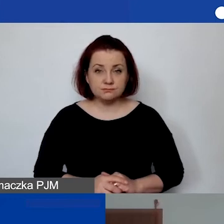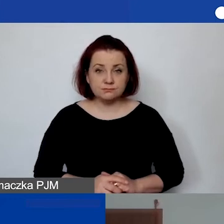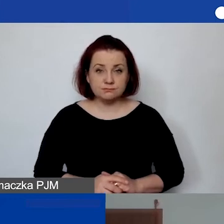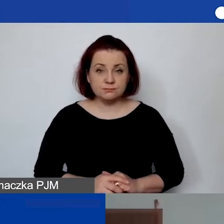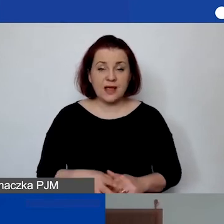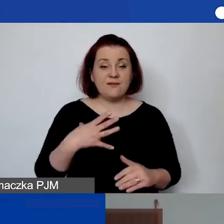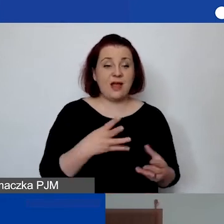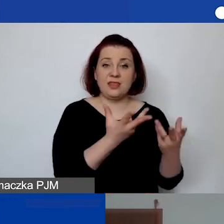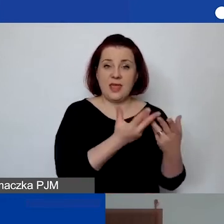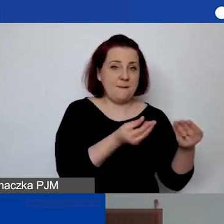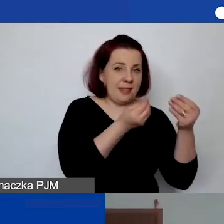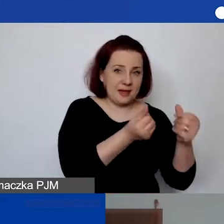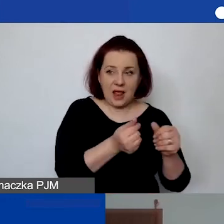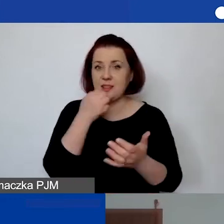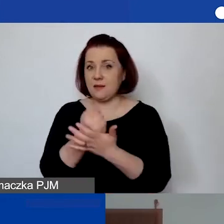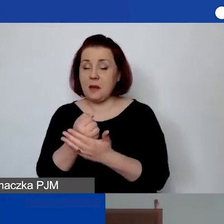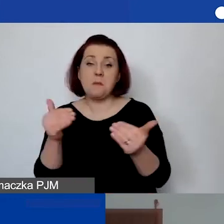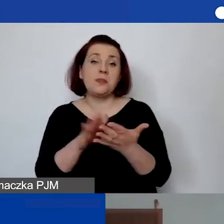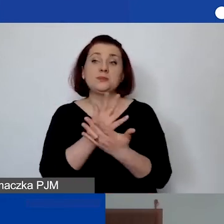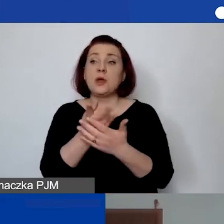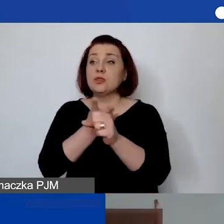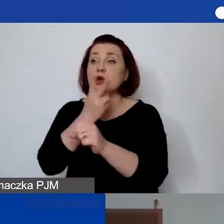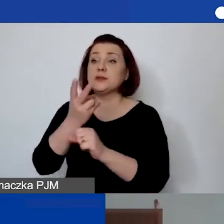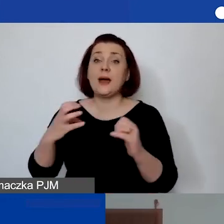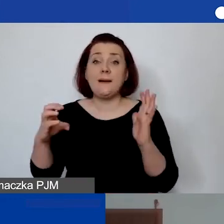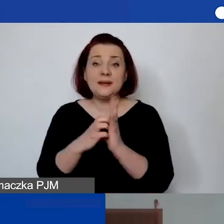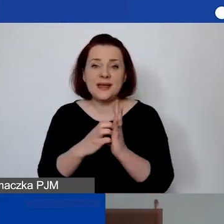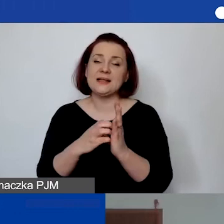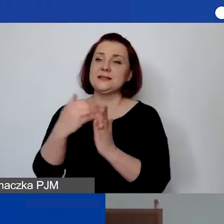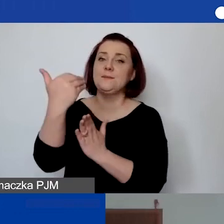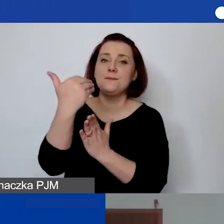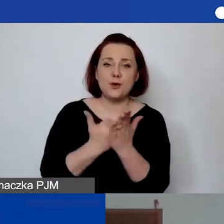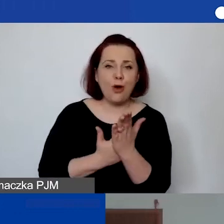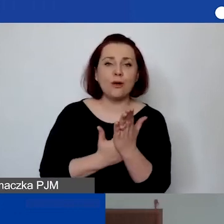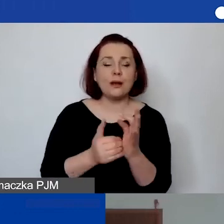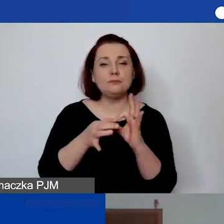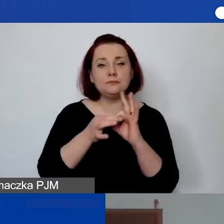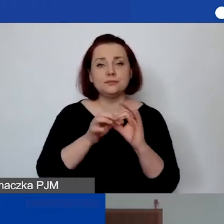mogą dotyczyć np. dostępu do aplikacji, oprogramowania na zasadzie rocznej licencji.